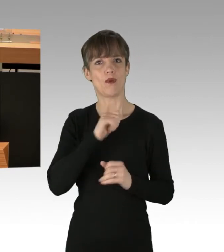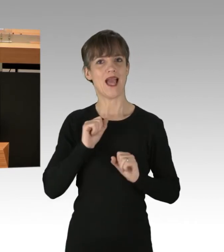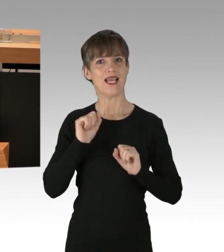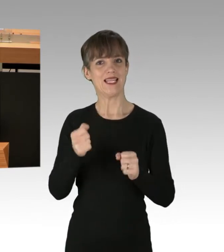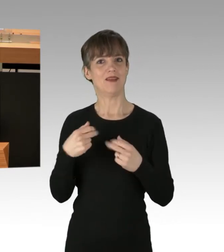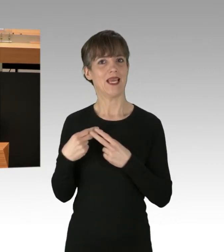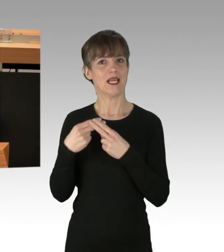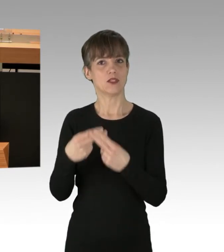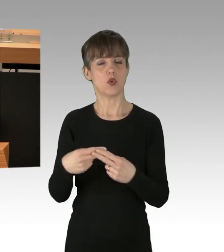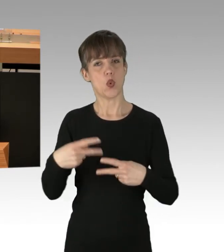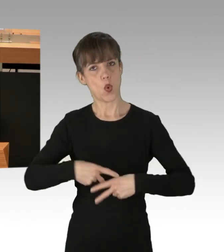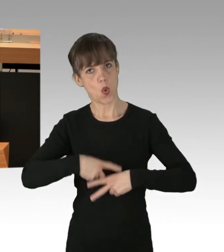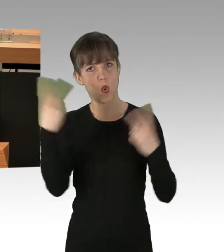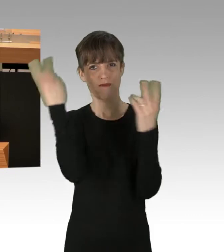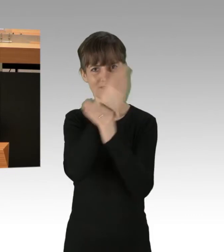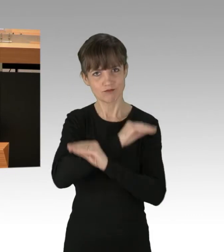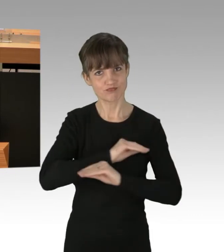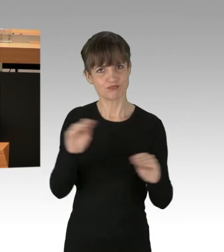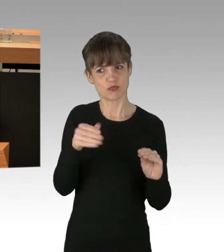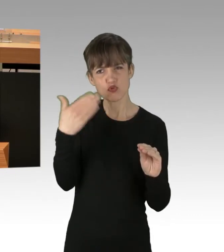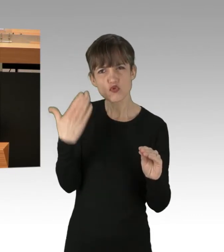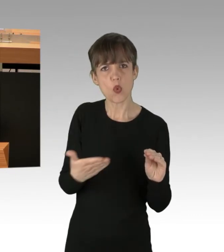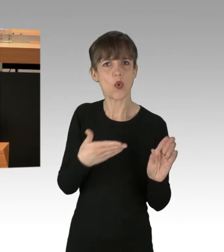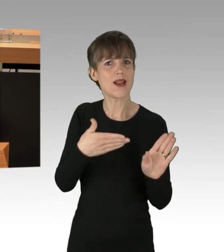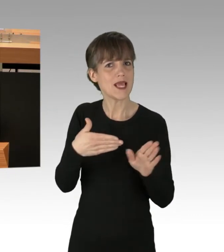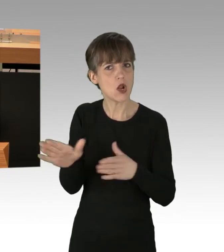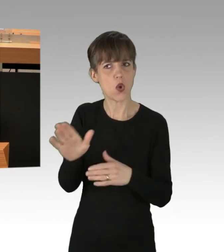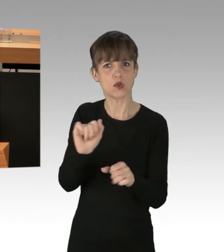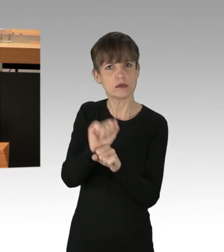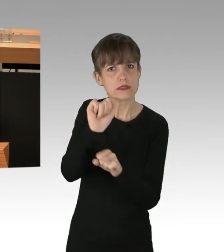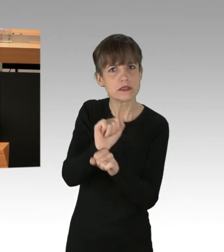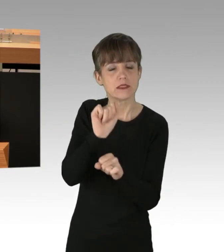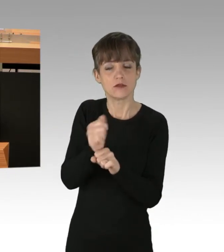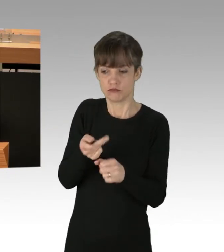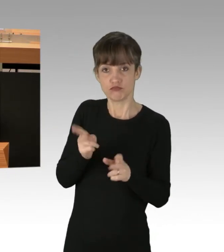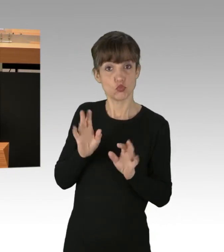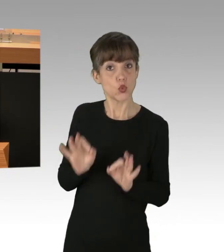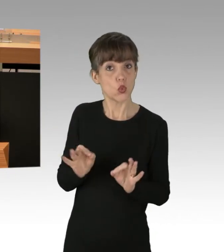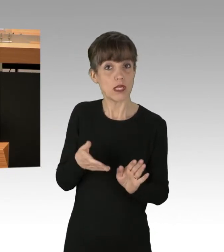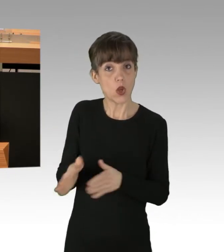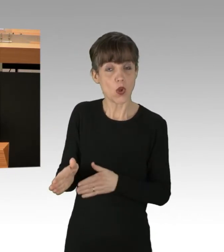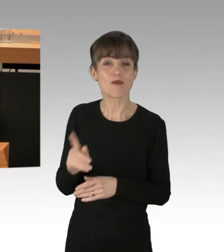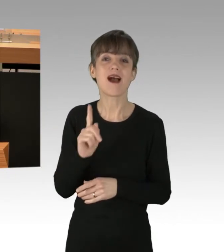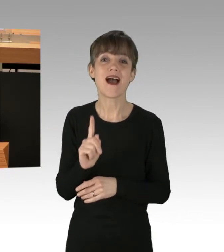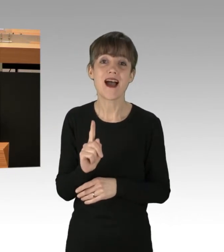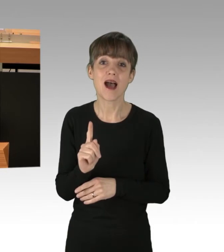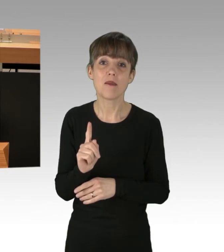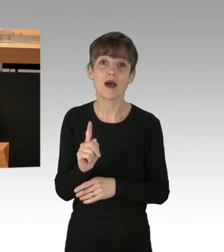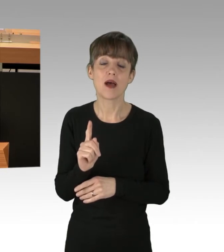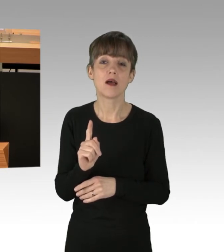öffentlich macht und, wo nötig, auch anprangert, auch ist das richtig. Aber nicht um jeden Preis.